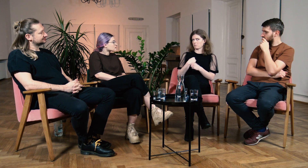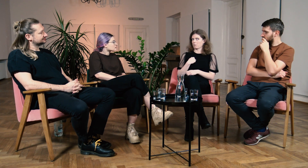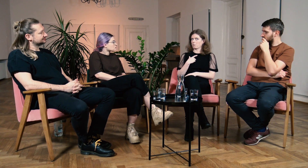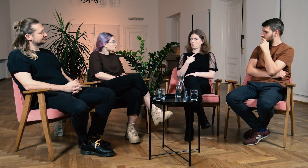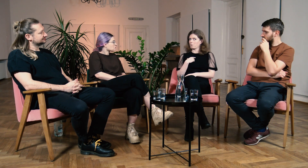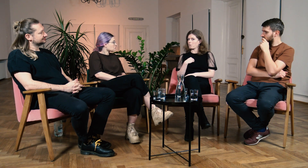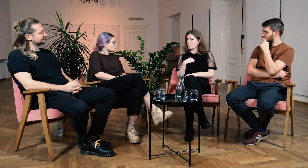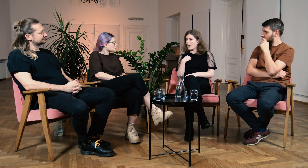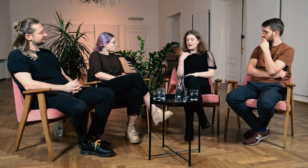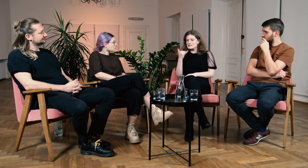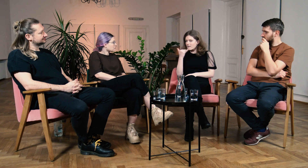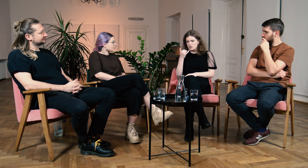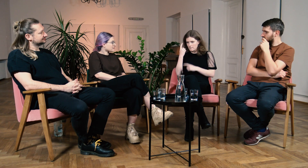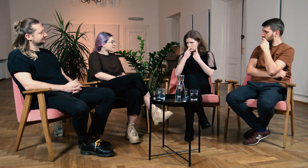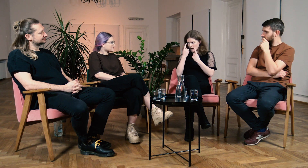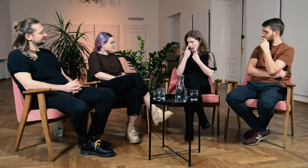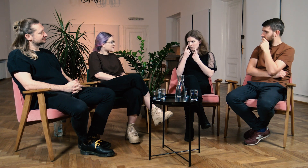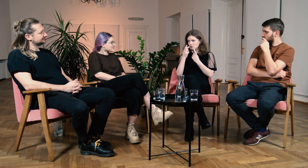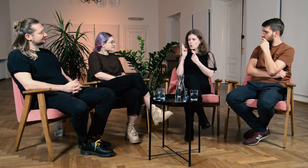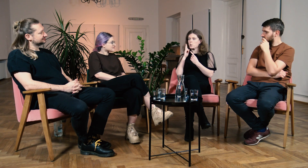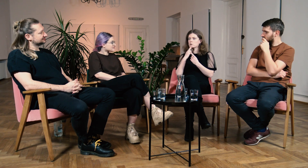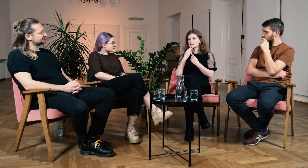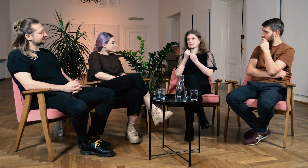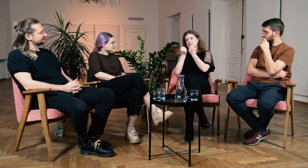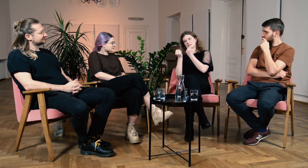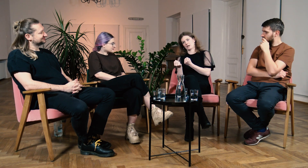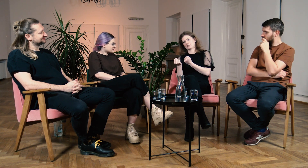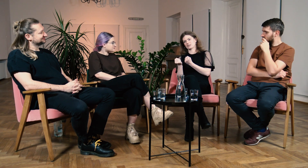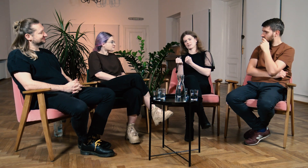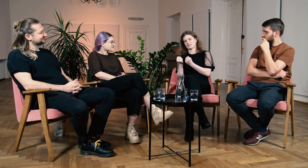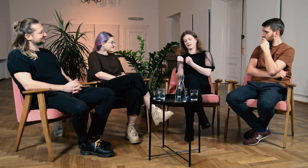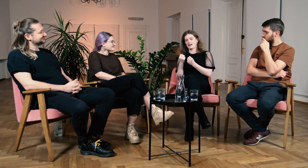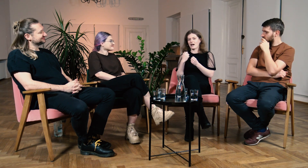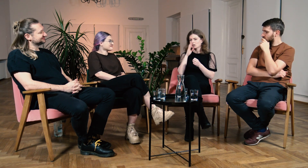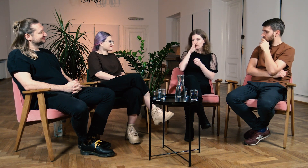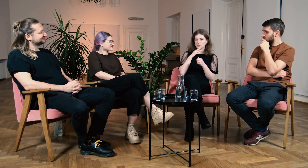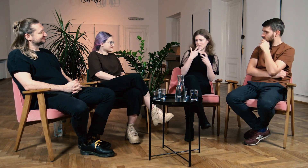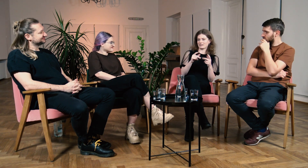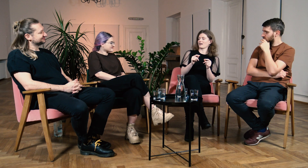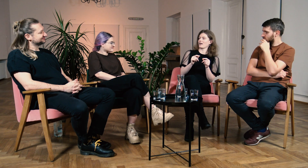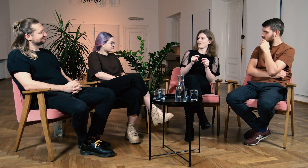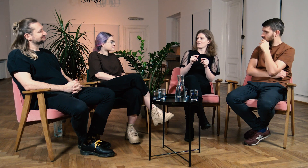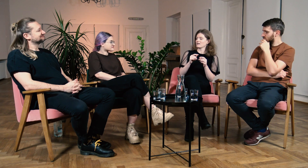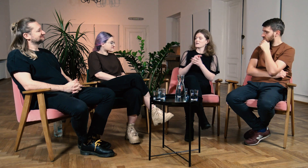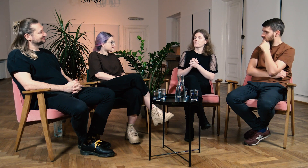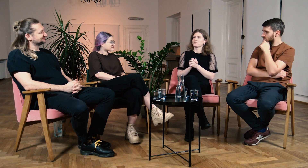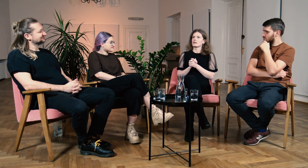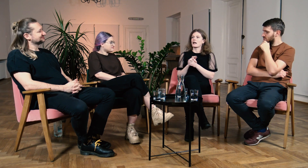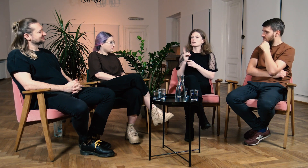Ja zawsze myślałam, że to g/Głusi mają gorzej, a okazało się zupełnie inaczej.